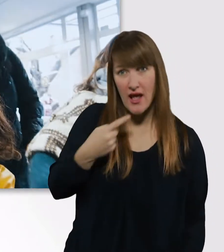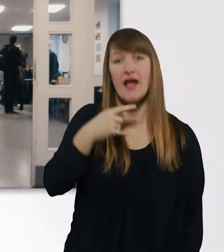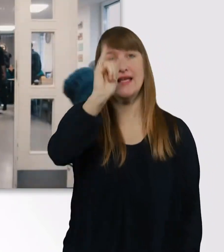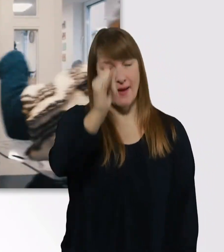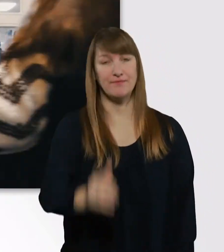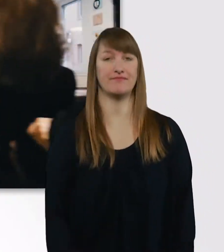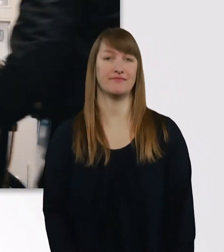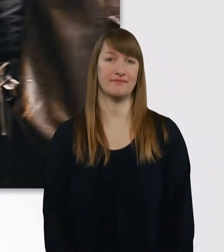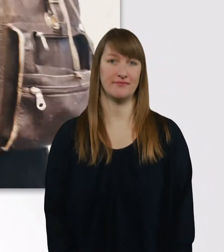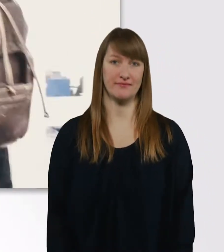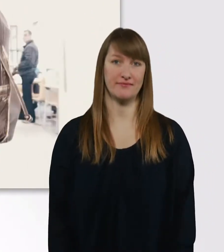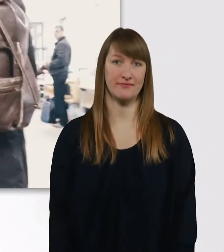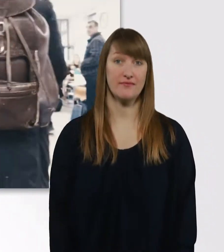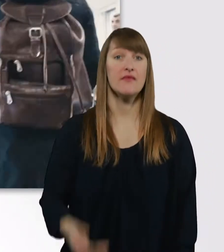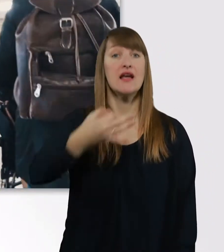Das ist die Cafeteria, Leute.